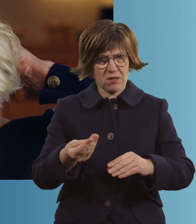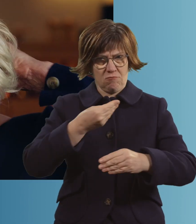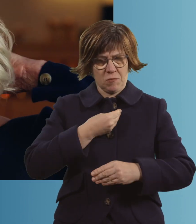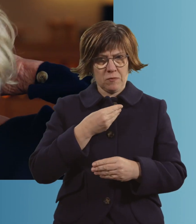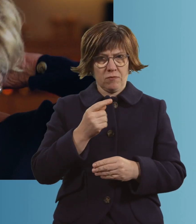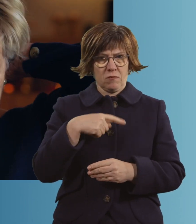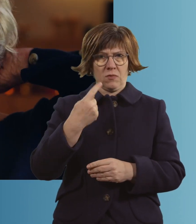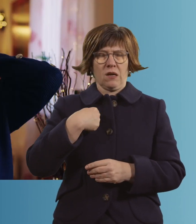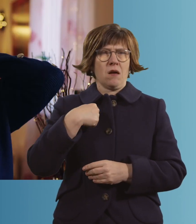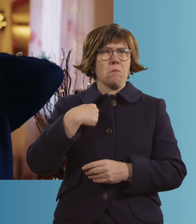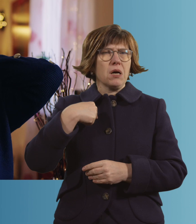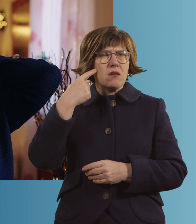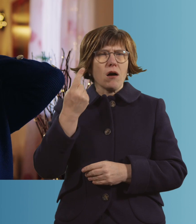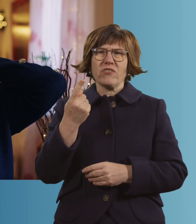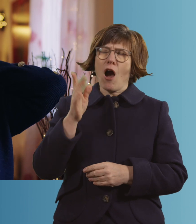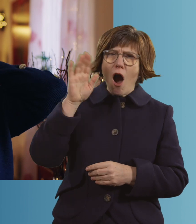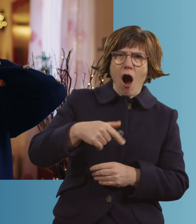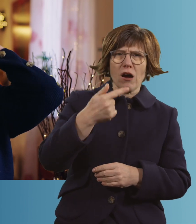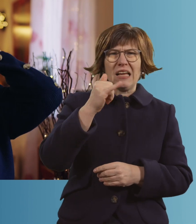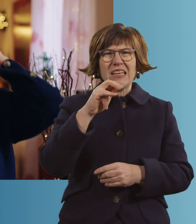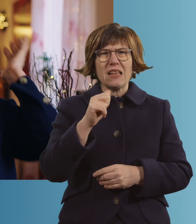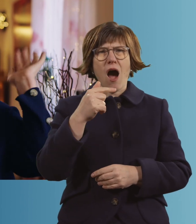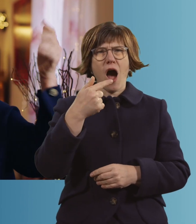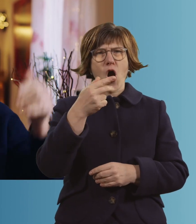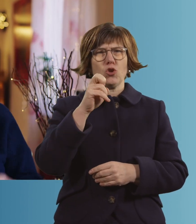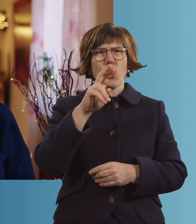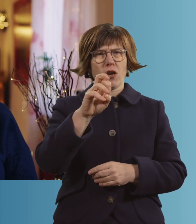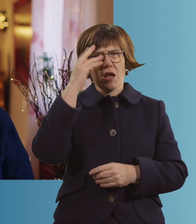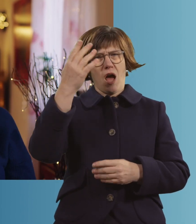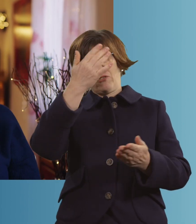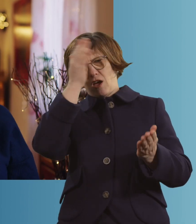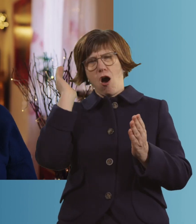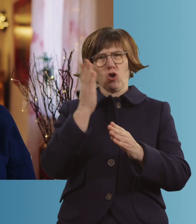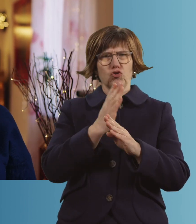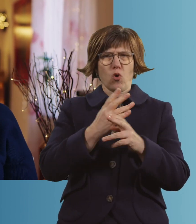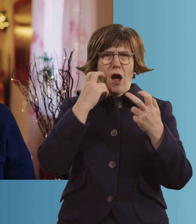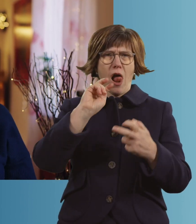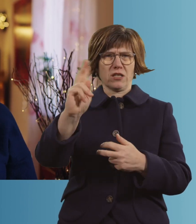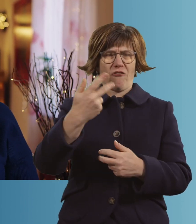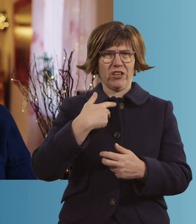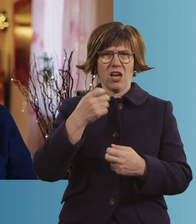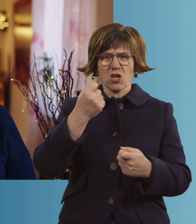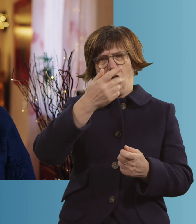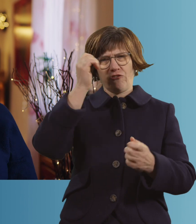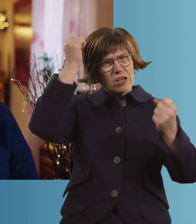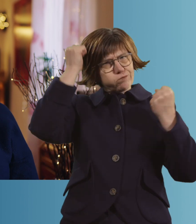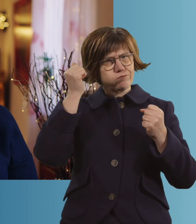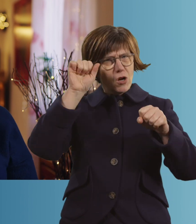Also... Ich habe mir Tina Turner ausgesucht. Ich habe gedacht, gut, die ist auch schon in dem Alter. Da kannst du das ruhig tragen, gell?